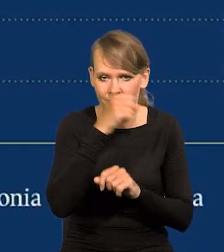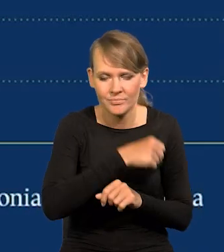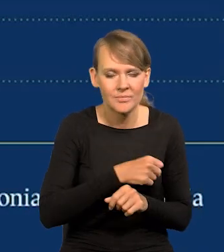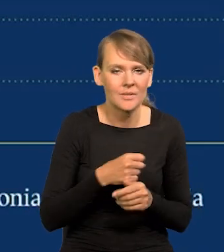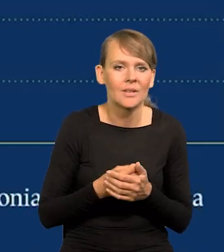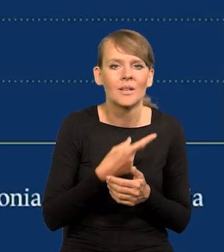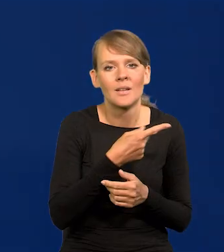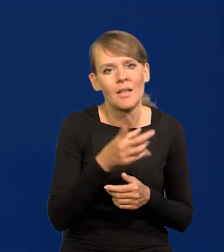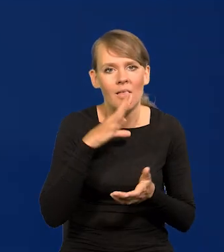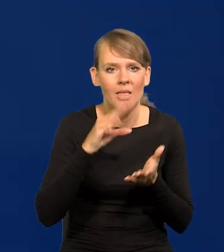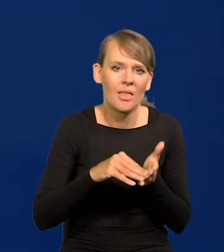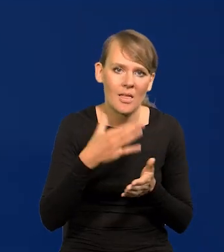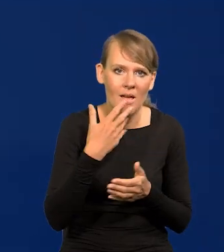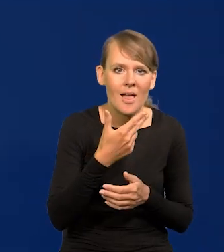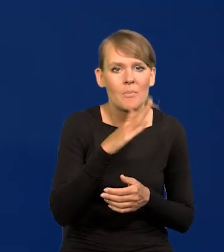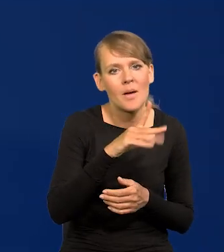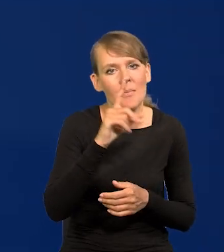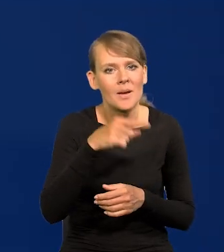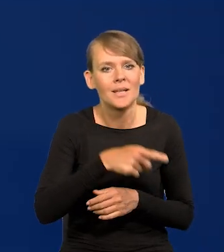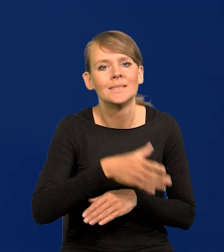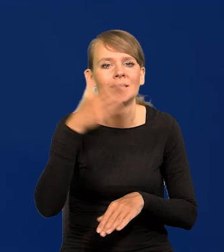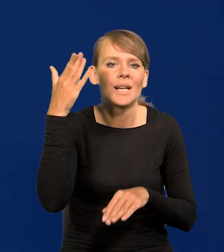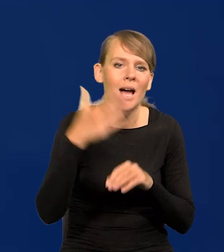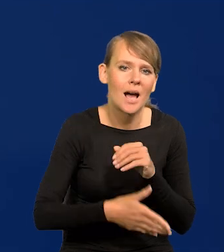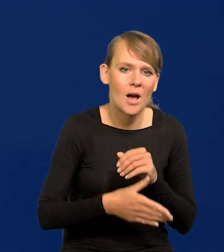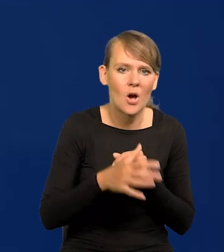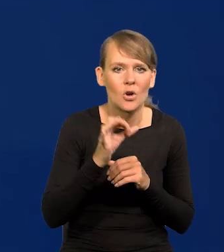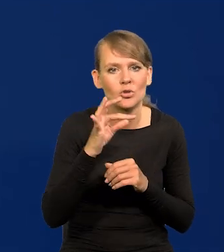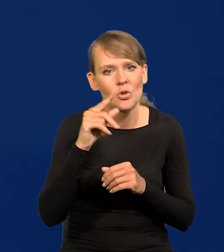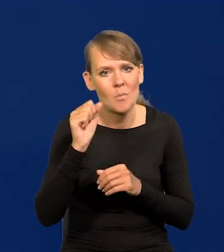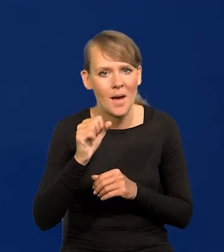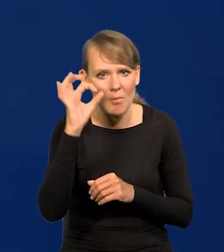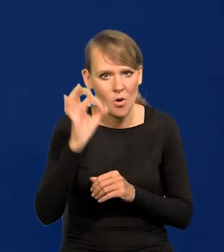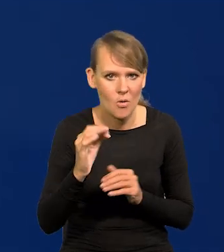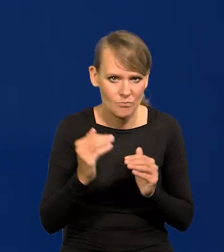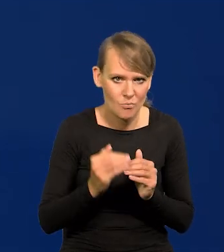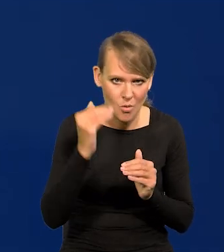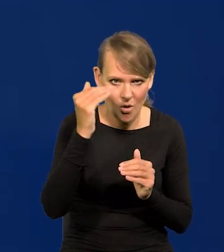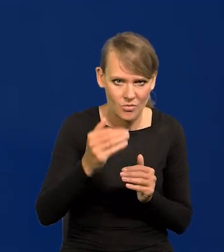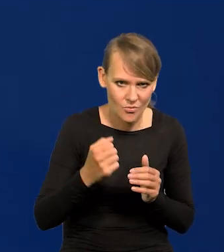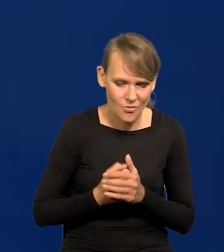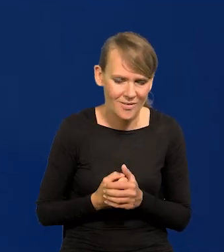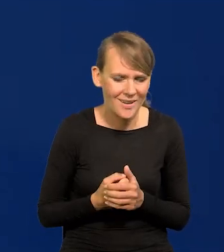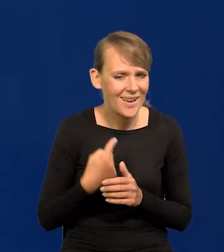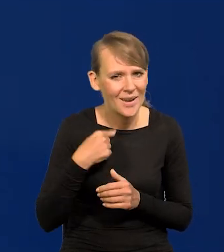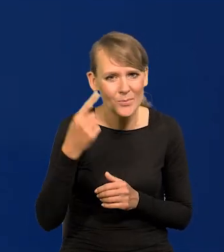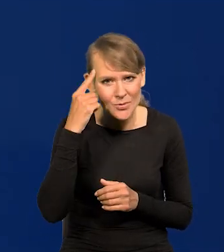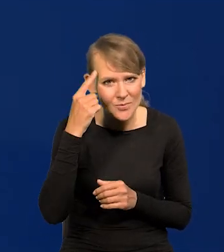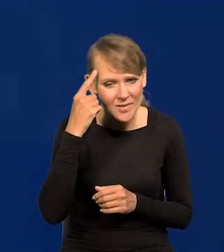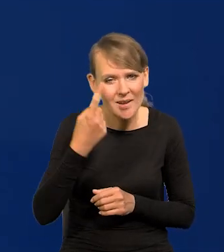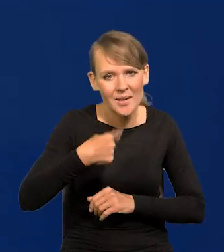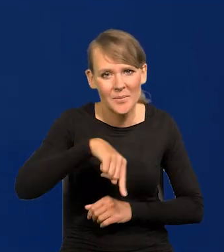że NBP za późno zaczął podnosić stopy procentowe. Przypomnę, że byliśmy jednymi z pierwszych,